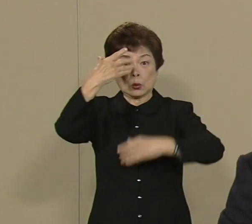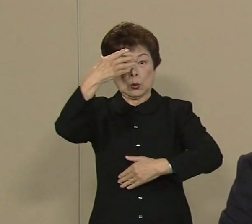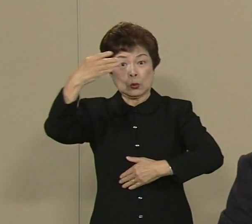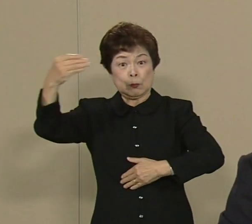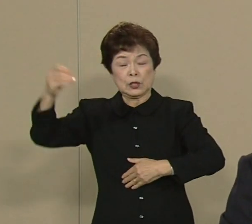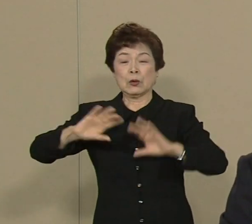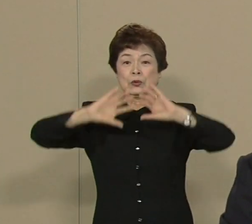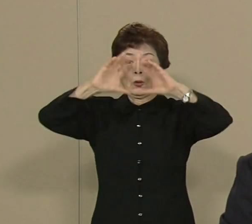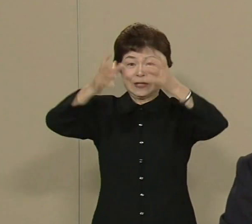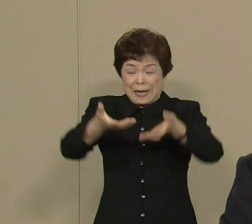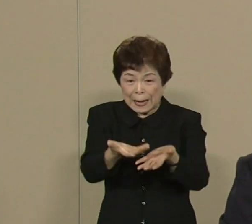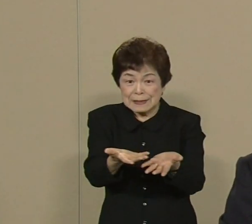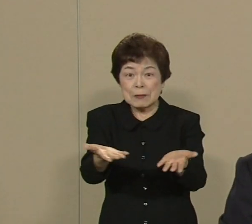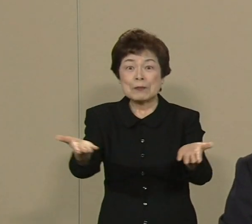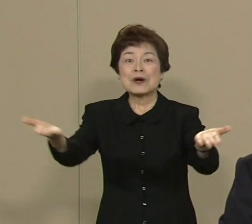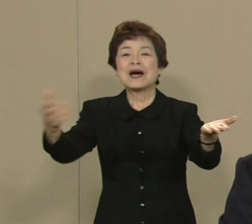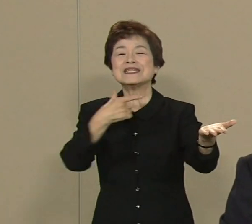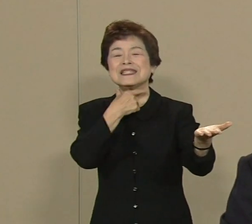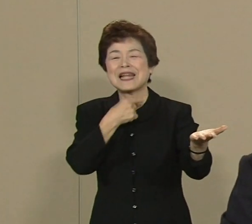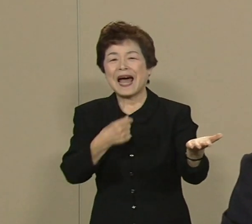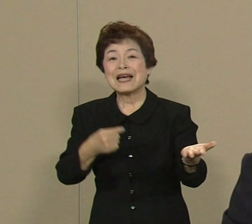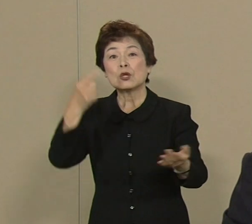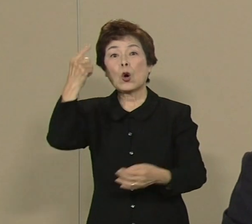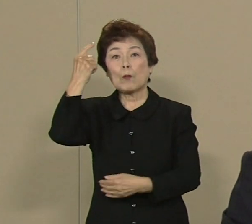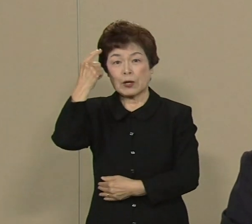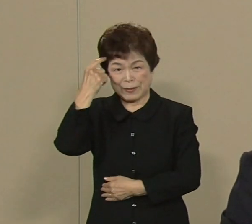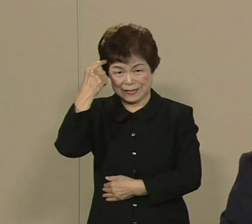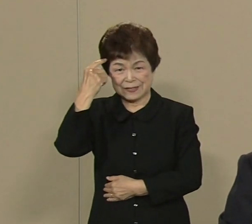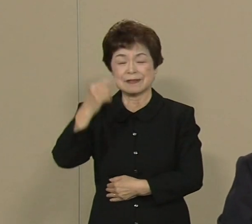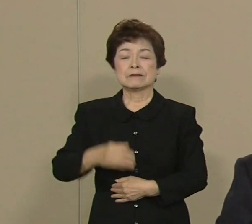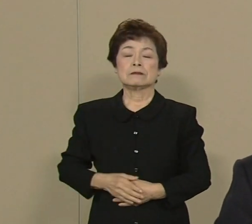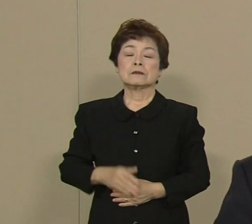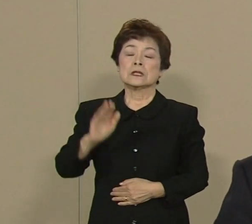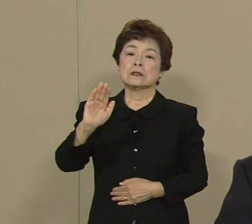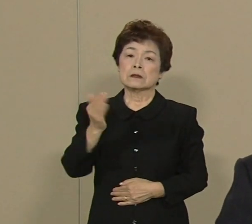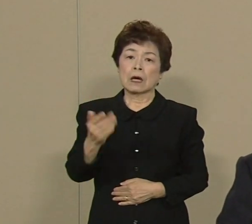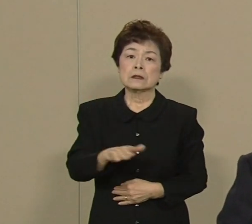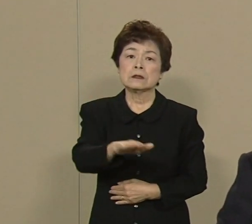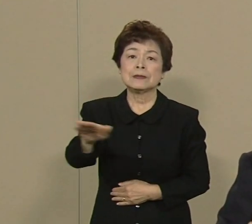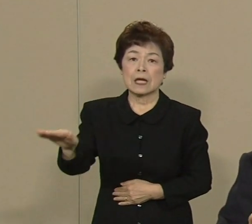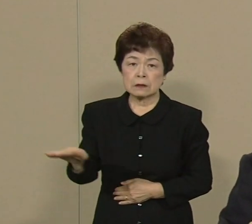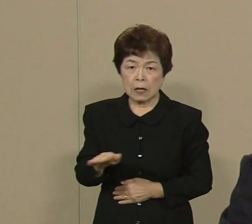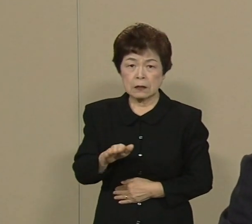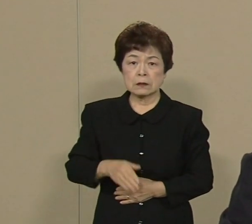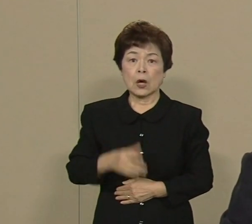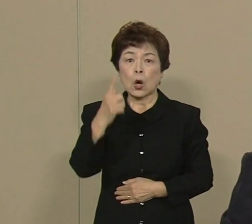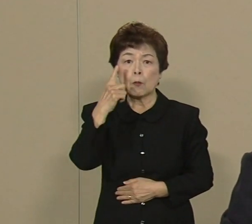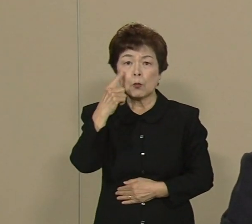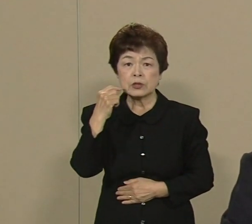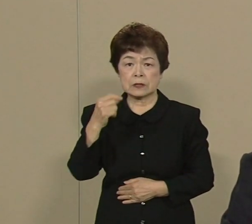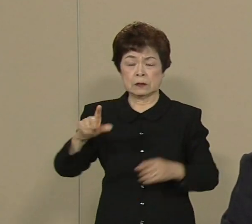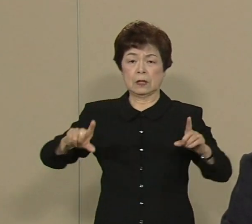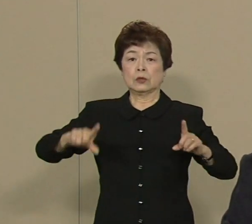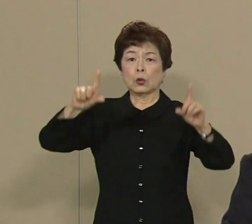そう思っております しかし皆さん もし 東京を